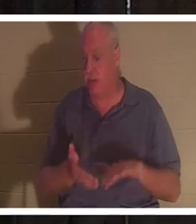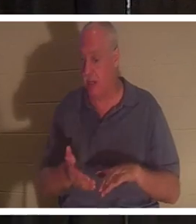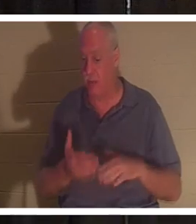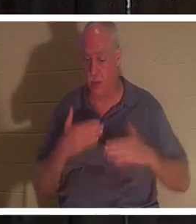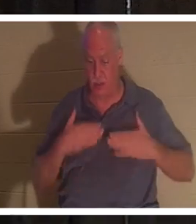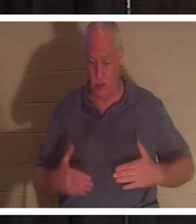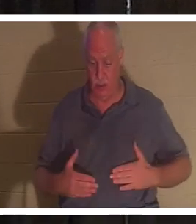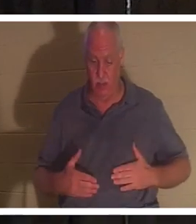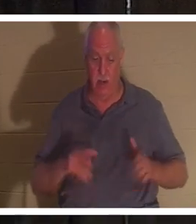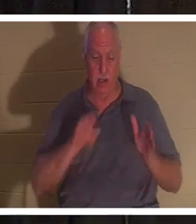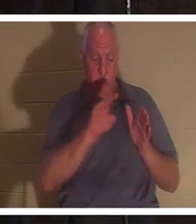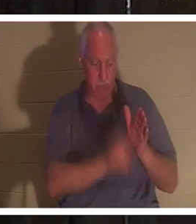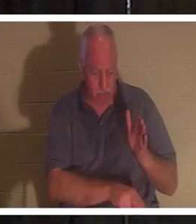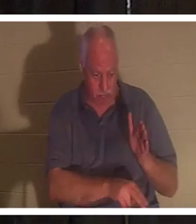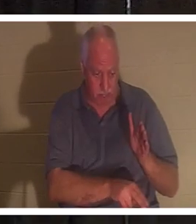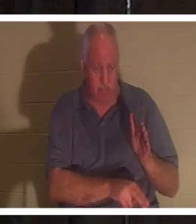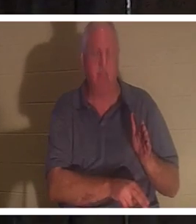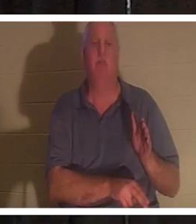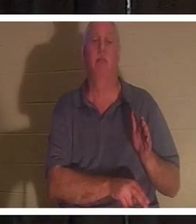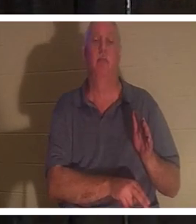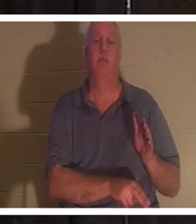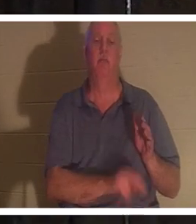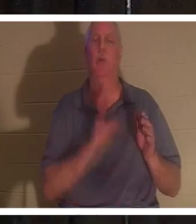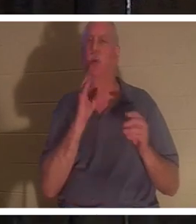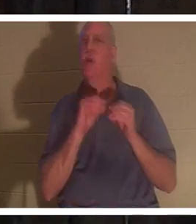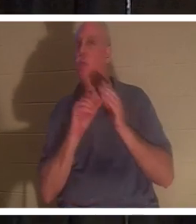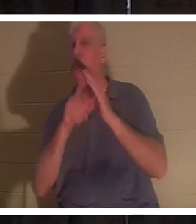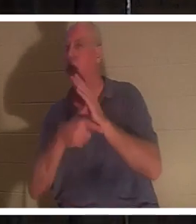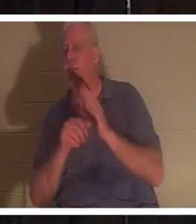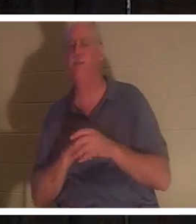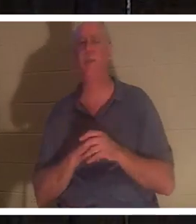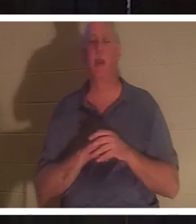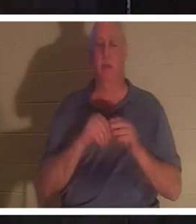dans le sol. Et nous en reparlerons davantage à mesure que nous avancerons, mais ce soir, je parle des